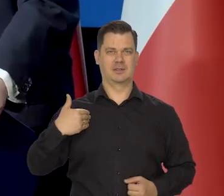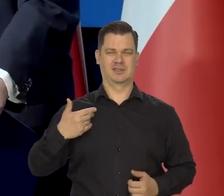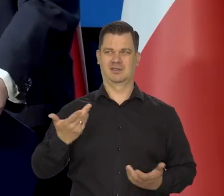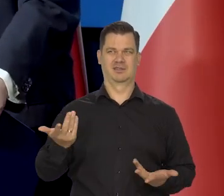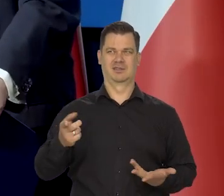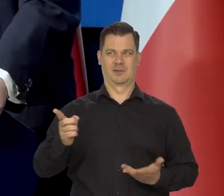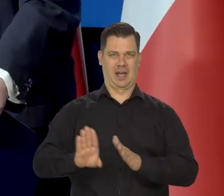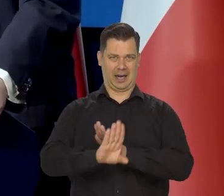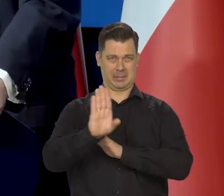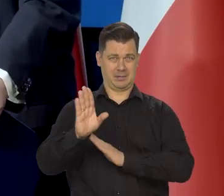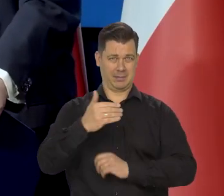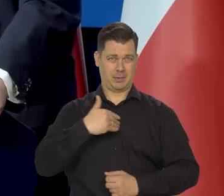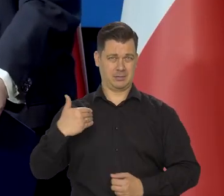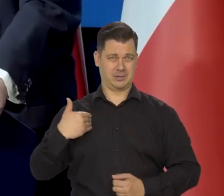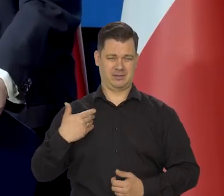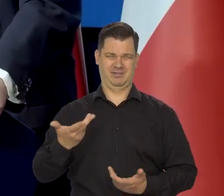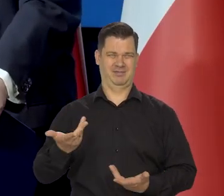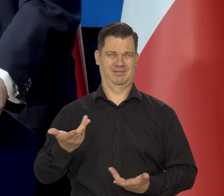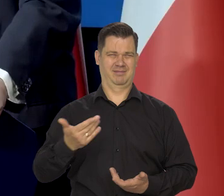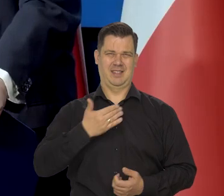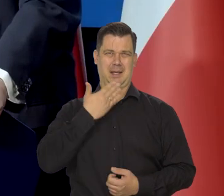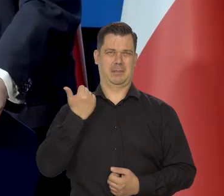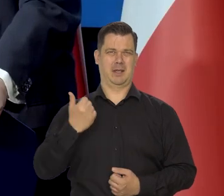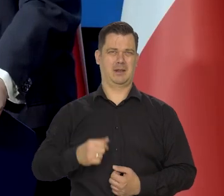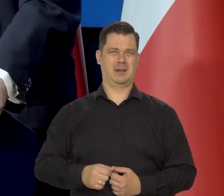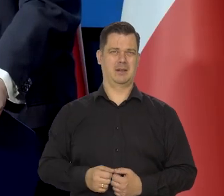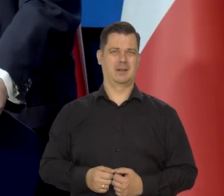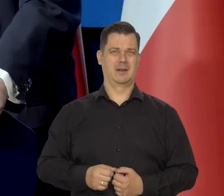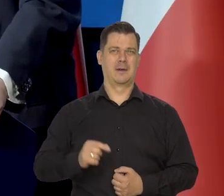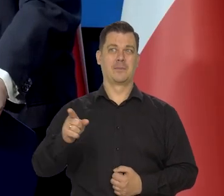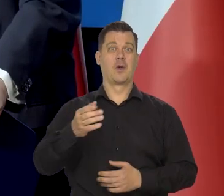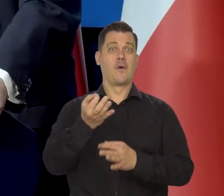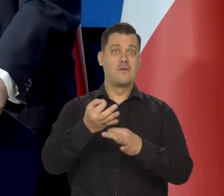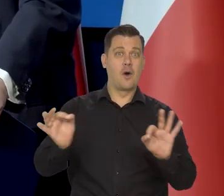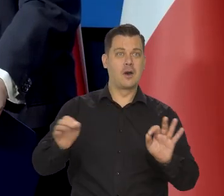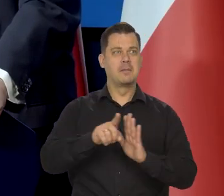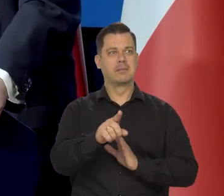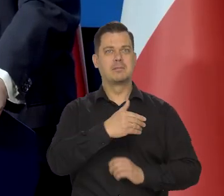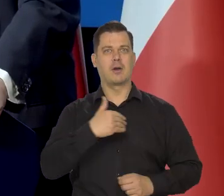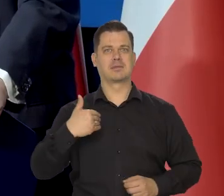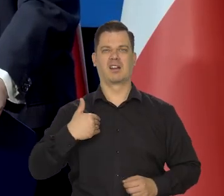które w żaden sposób nie reprezentuje — mówię o opozycyjnej części, która nie reprezentuje wolnej Polski,